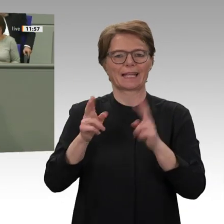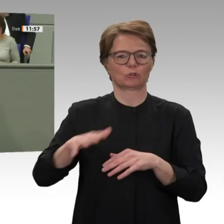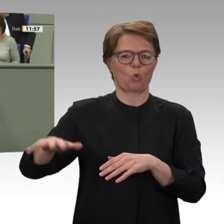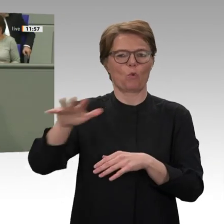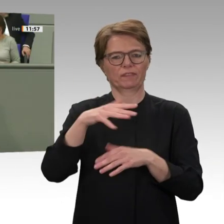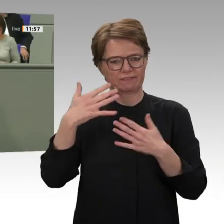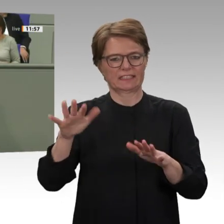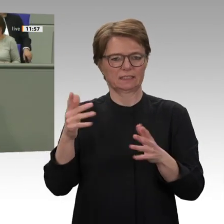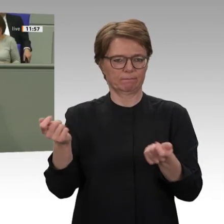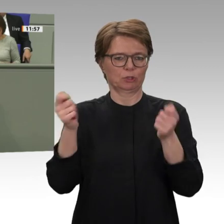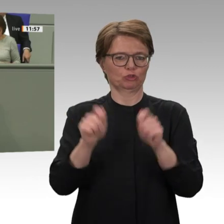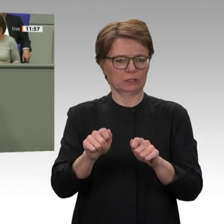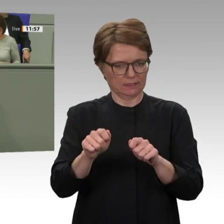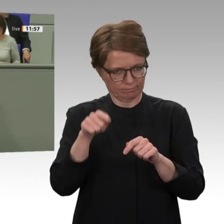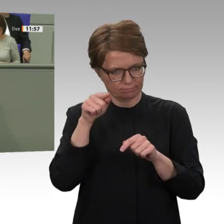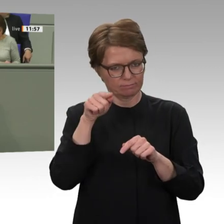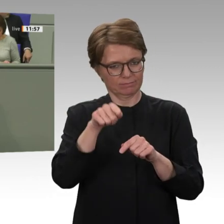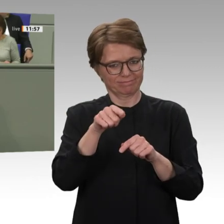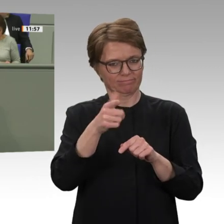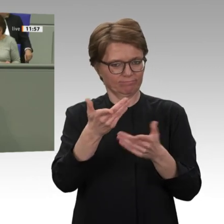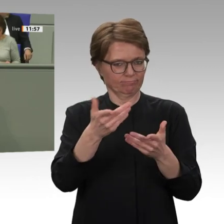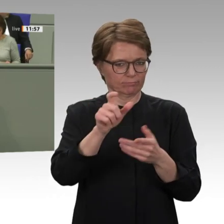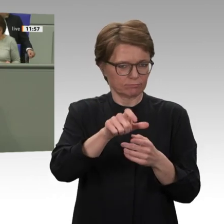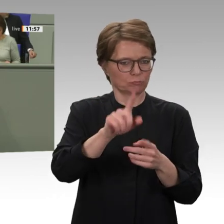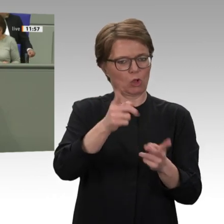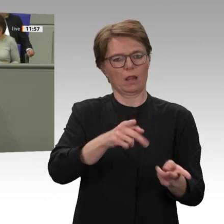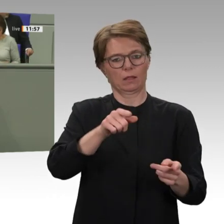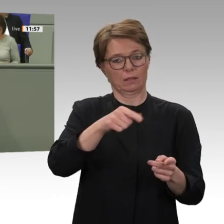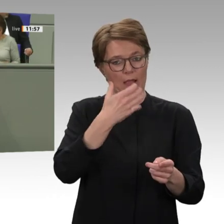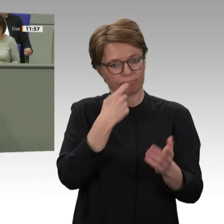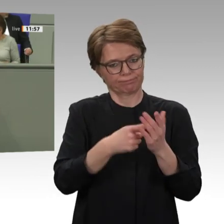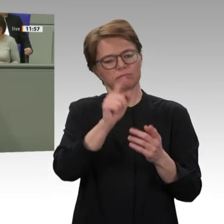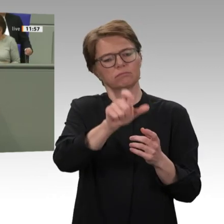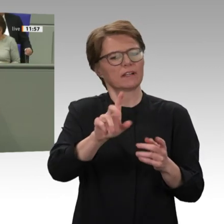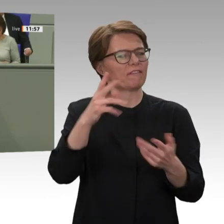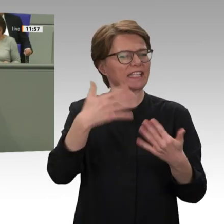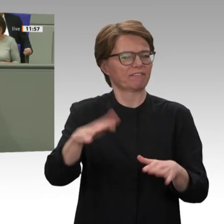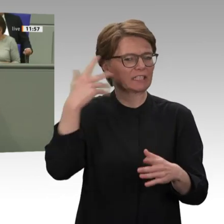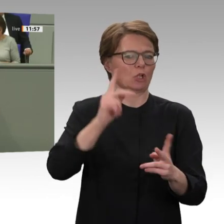höchstens zur Hälfte gelungen ist. Im Sudan ich glaube, das muss man ganz klar